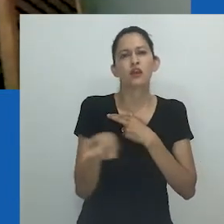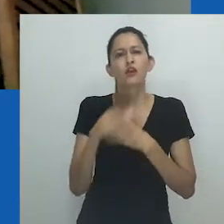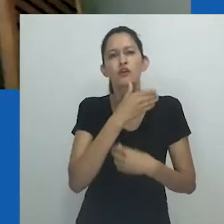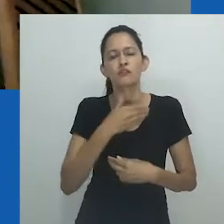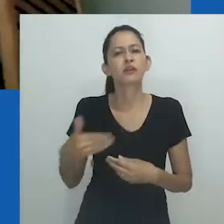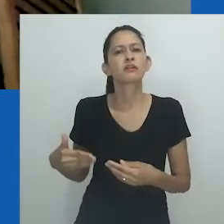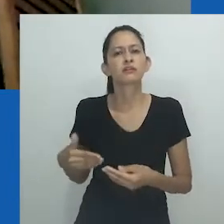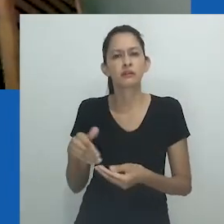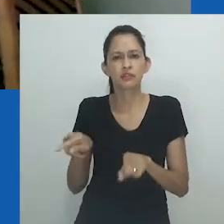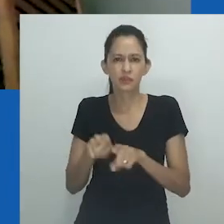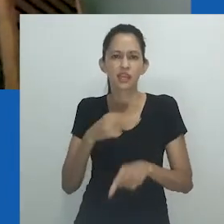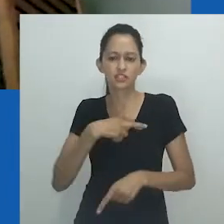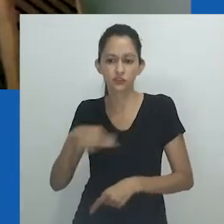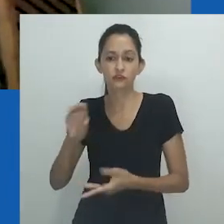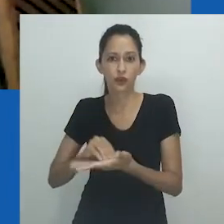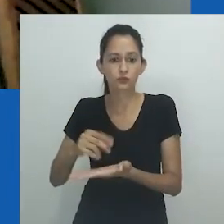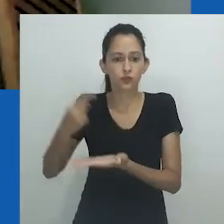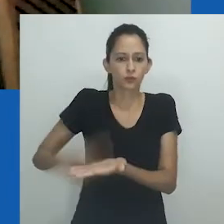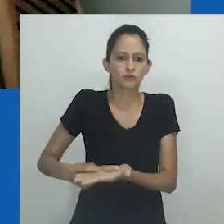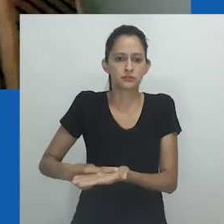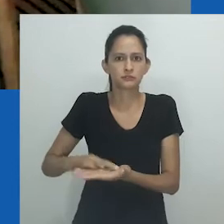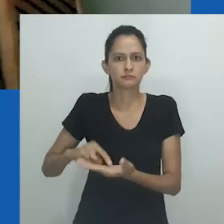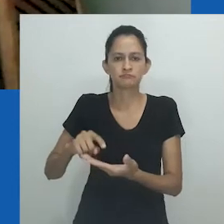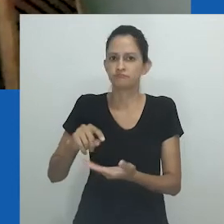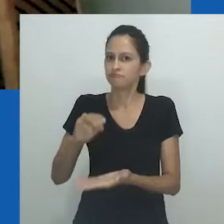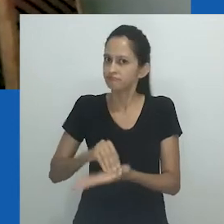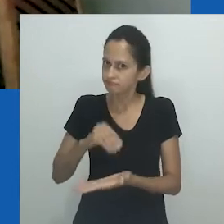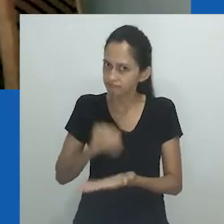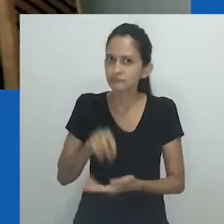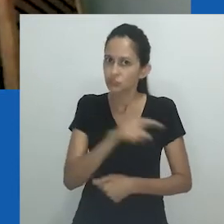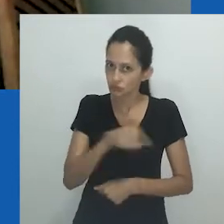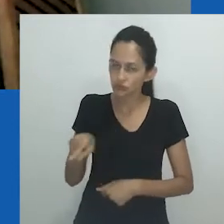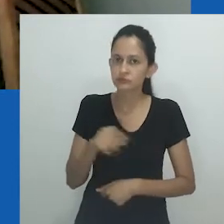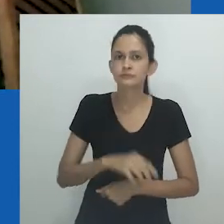Desumanidade, crueldade governamental e religiosa são apenas dois deles.